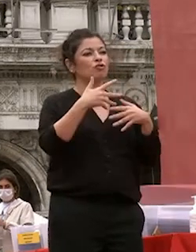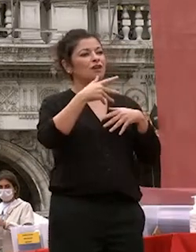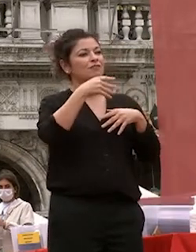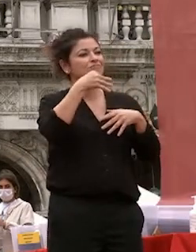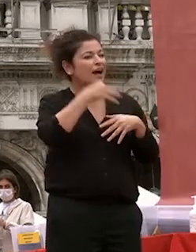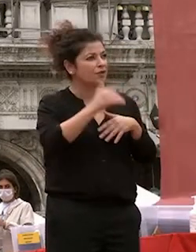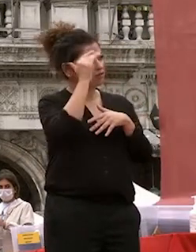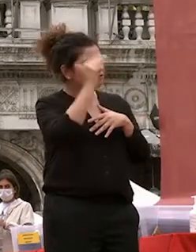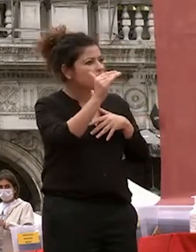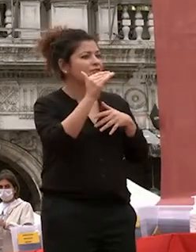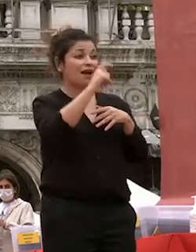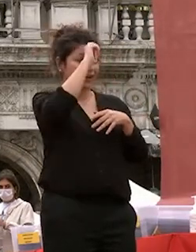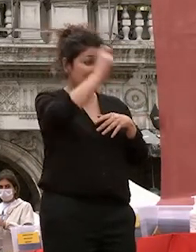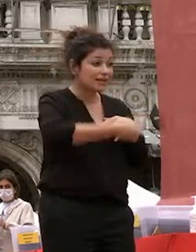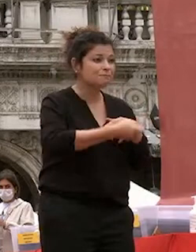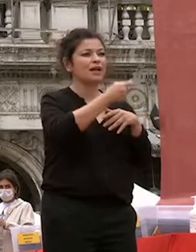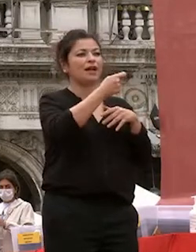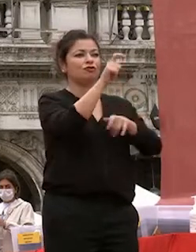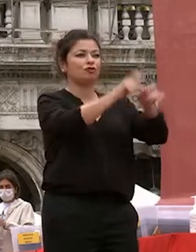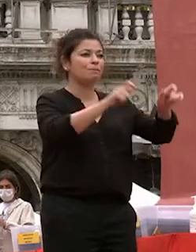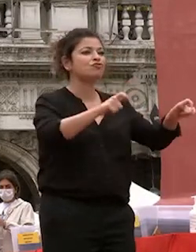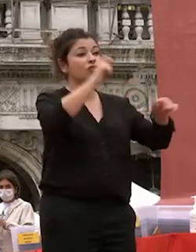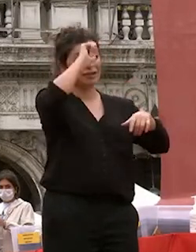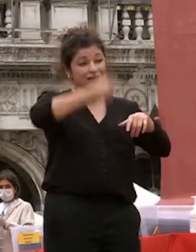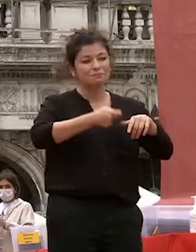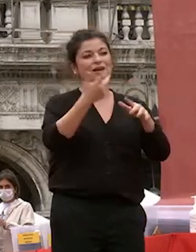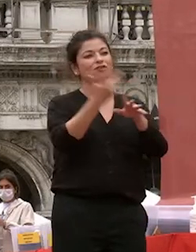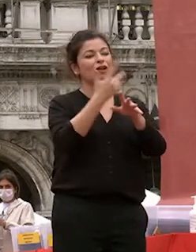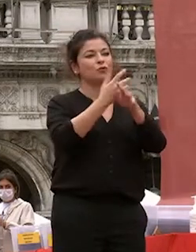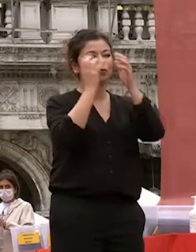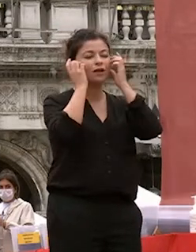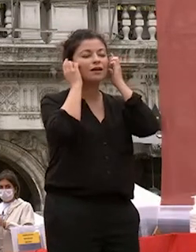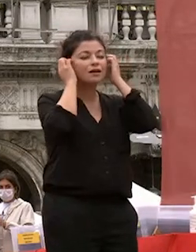rispetto verso gli altri e verso la natura la passione per la vita che